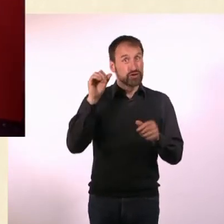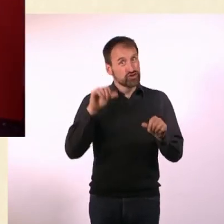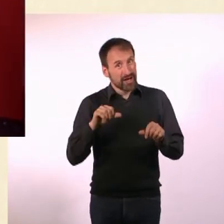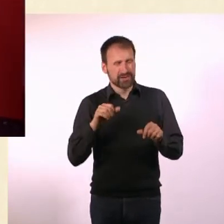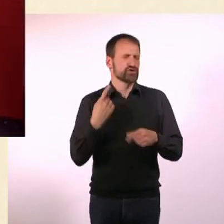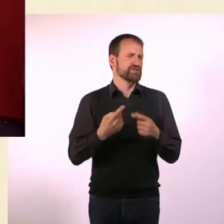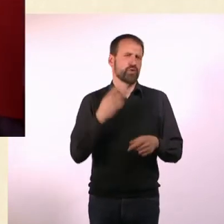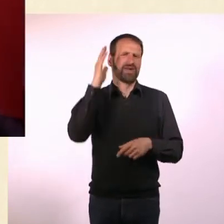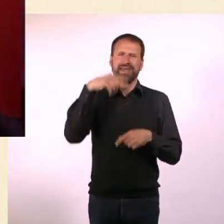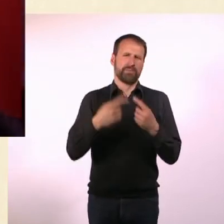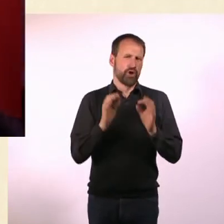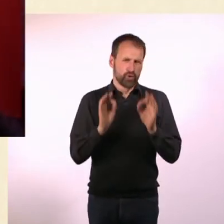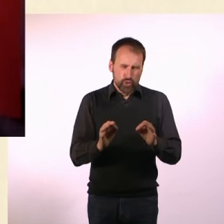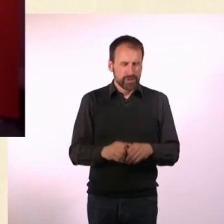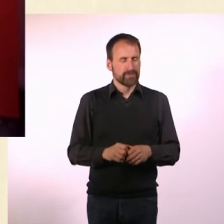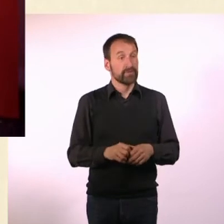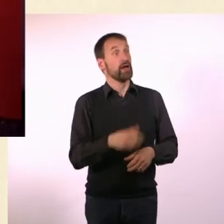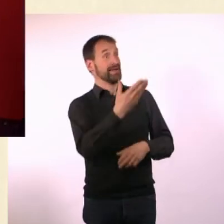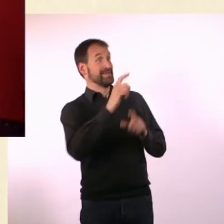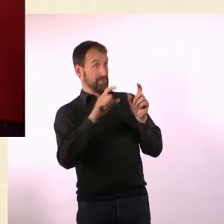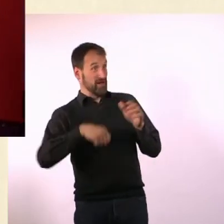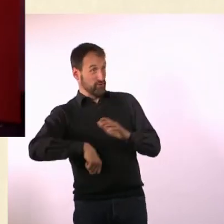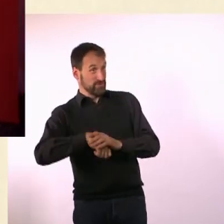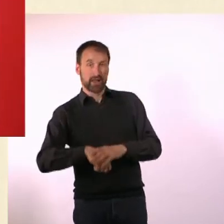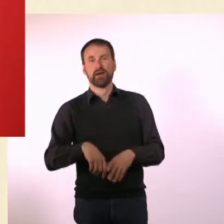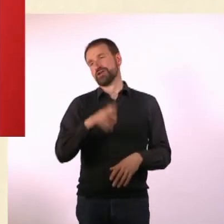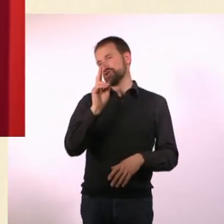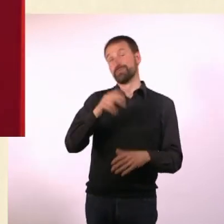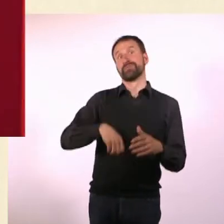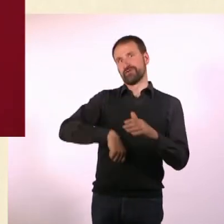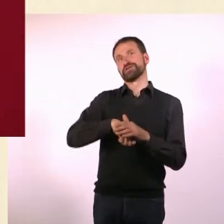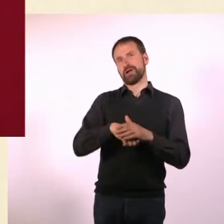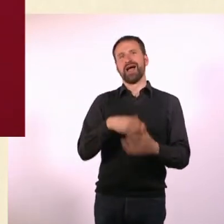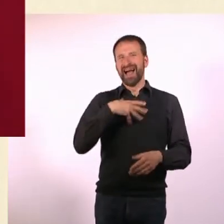Übers Wetter reden ist immer gut. - Fußball. Fußball, genau. Hast Du auch das Spiel gesehen? Ich auch nicht.